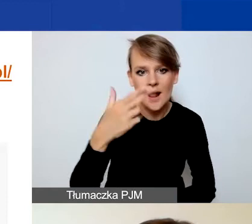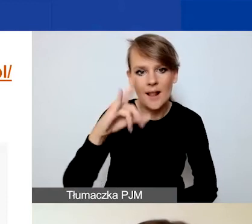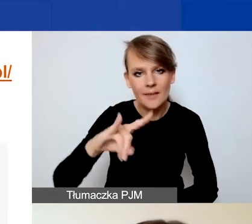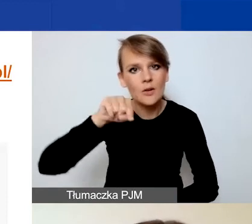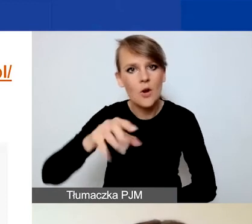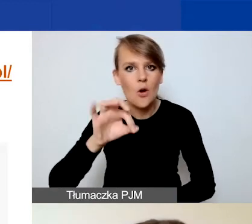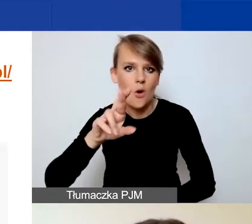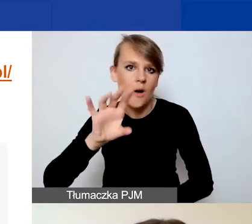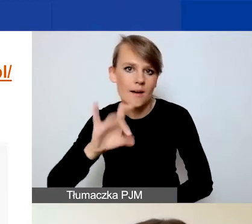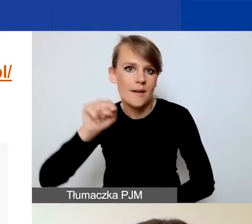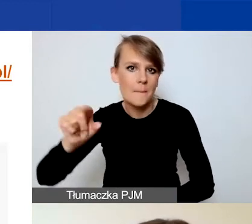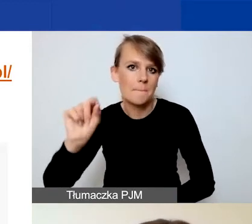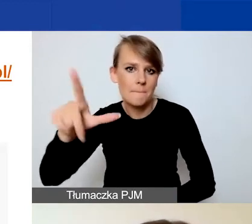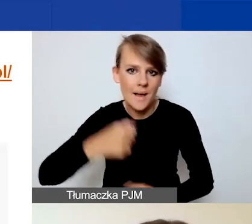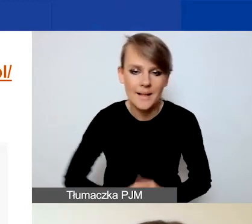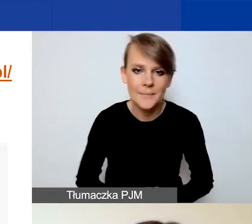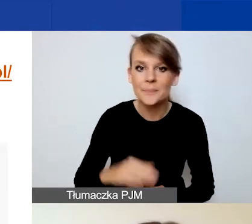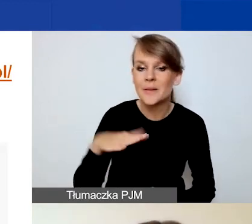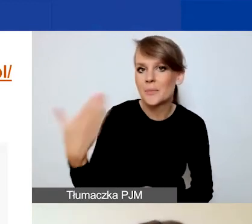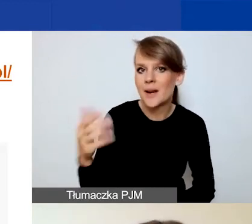Po prawej stronie znajduje się okienko logowania.